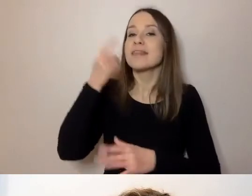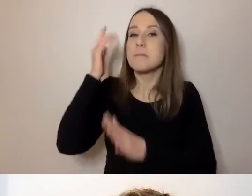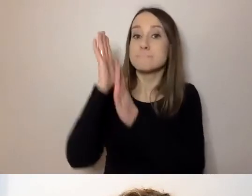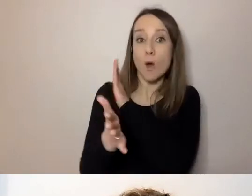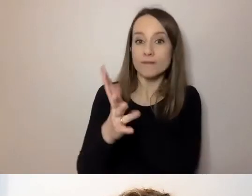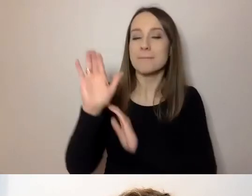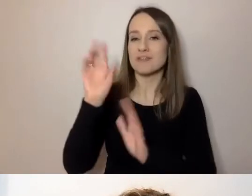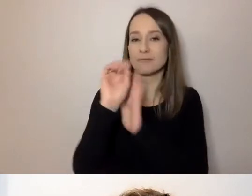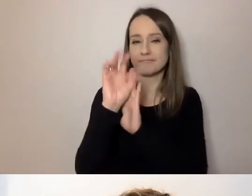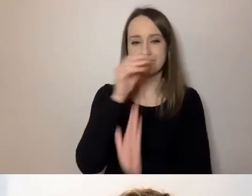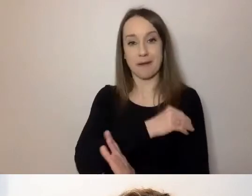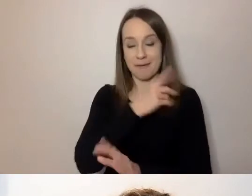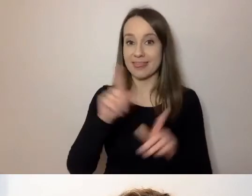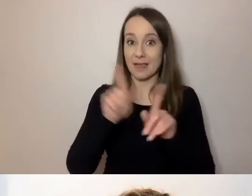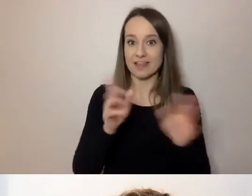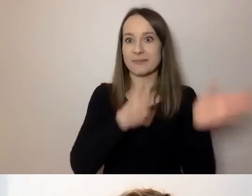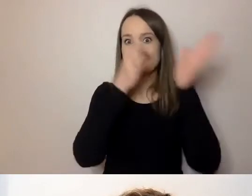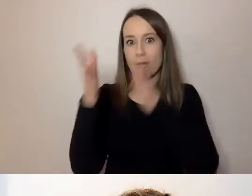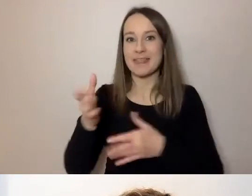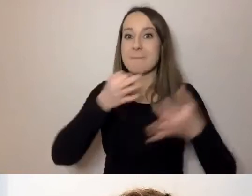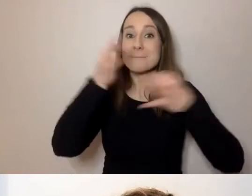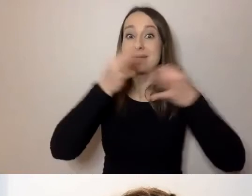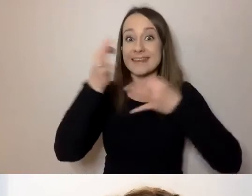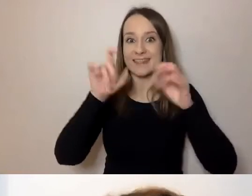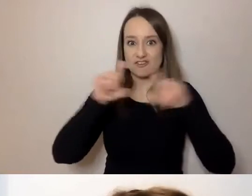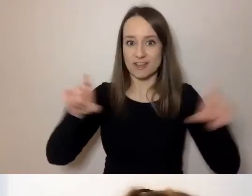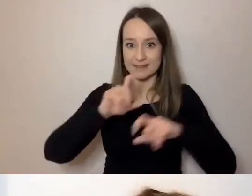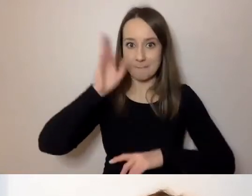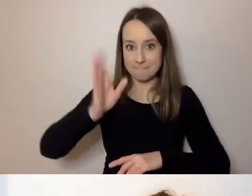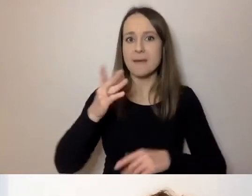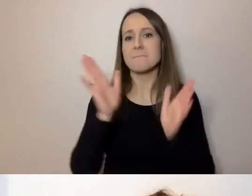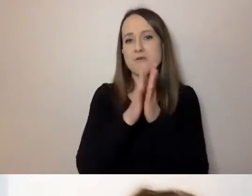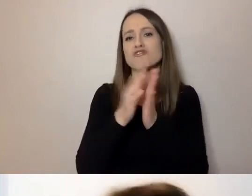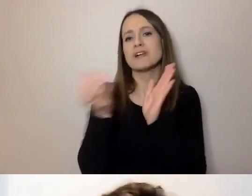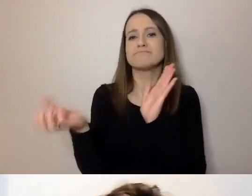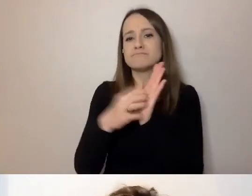Później będzie czas na pytania. Zadajcie je w Q&A albo na czacie.